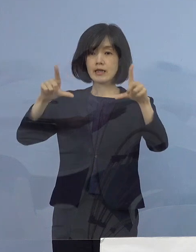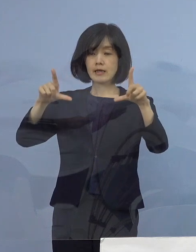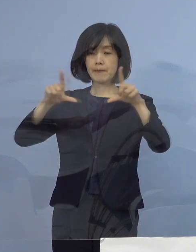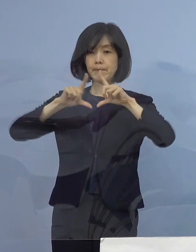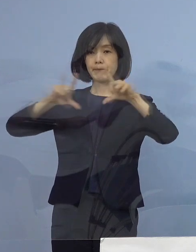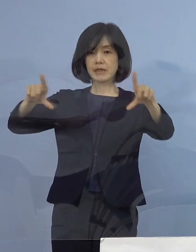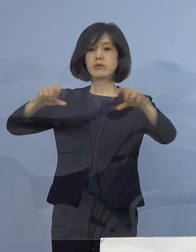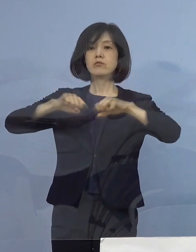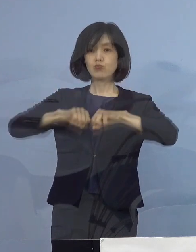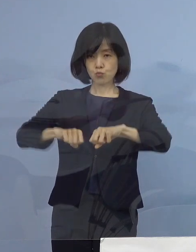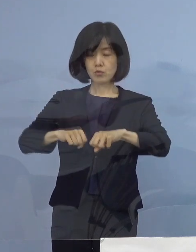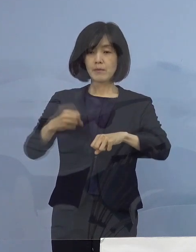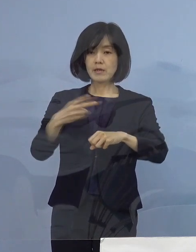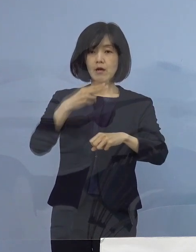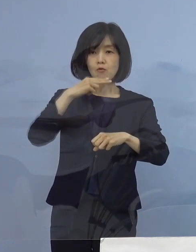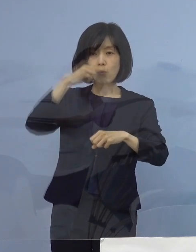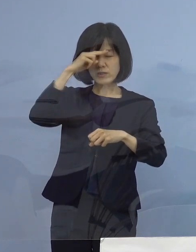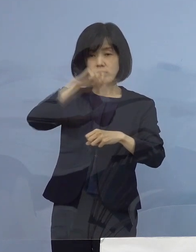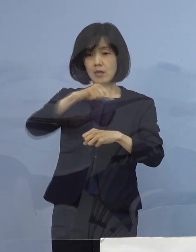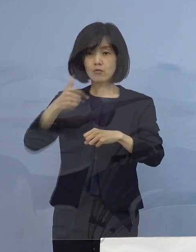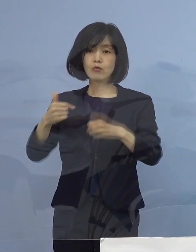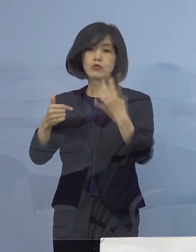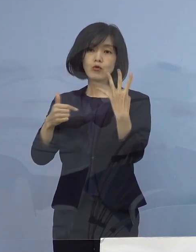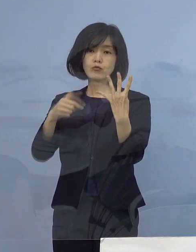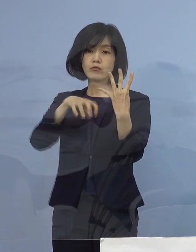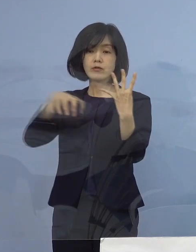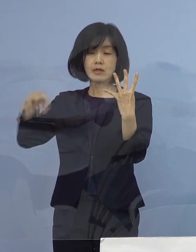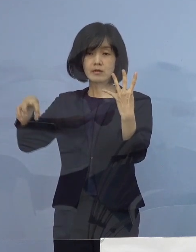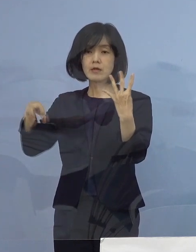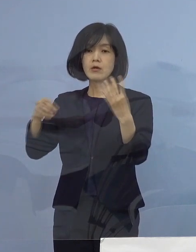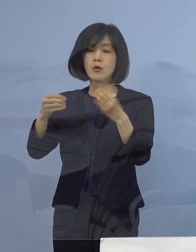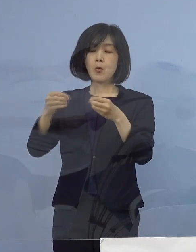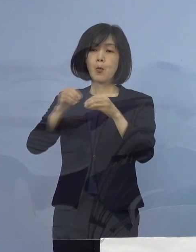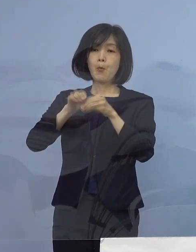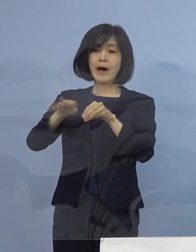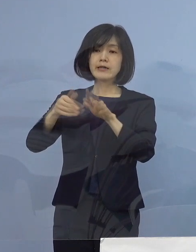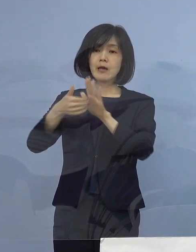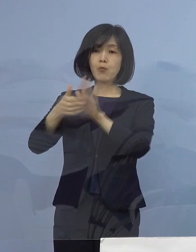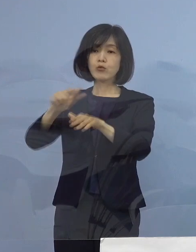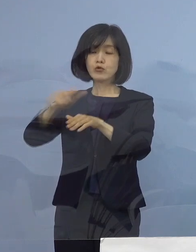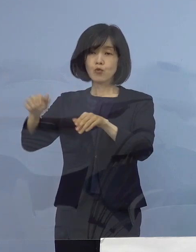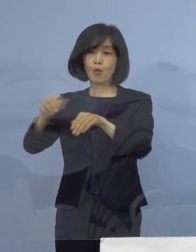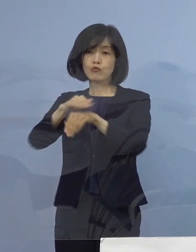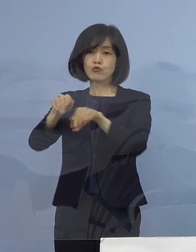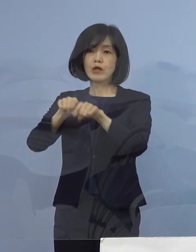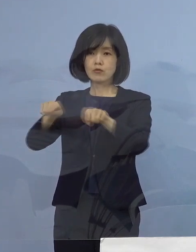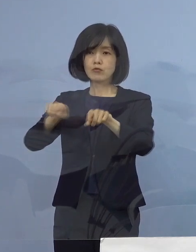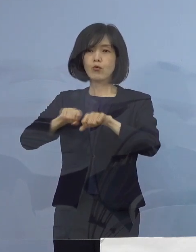また高知（県）など4県への 「まん延防止等重点措置」の適用が決定をされ